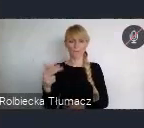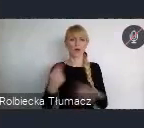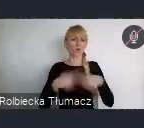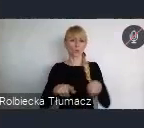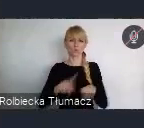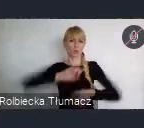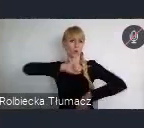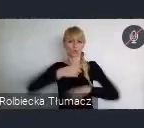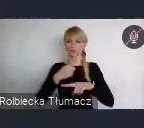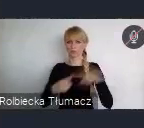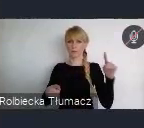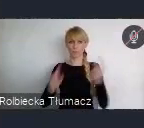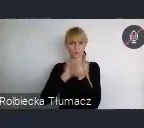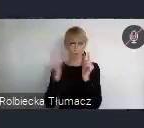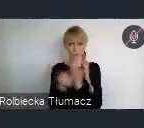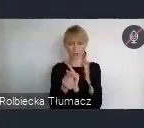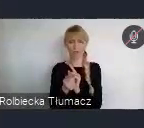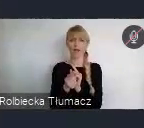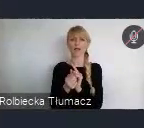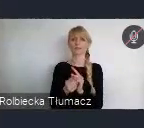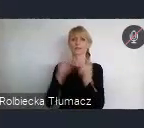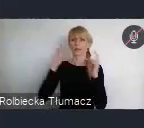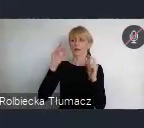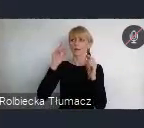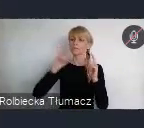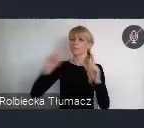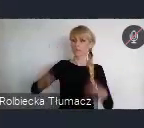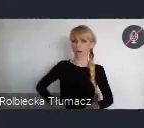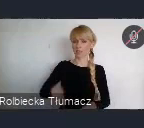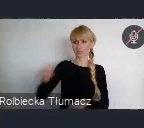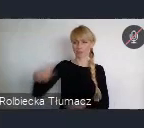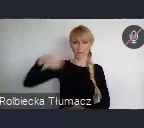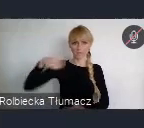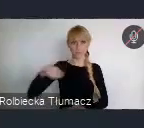I tu Pan Prezydent, też miał okazję w tym uczestniczyć w Abu Dabi.